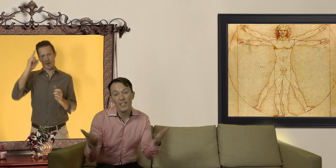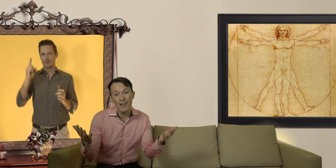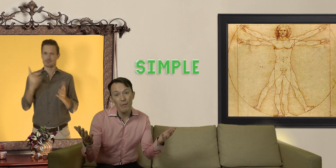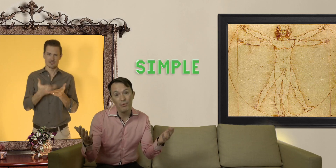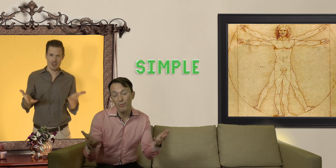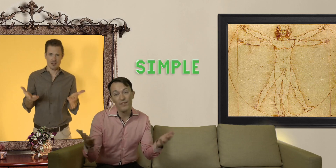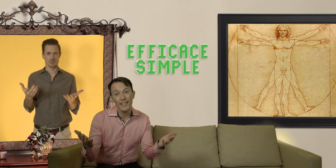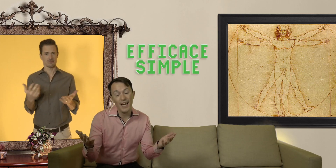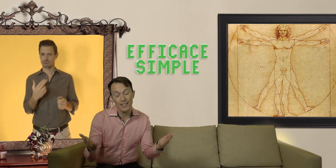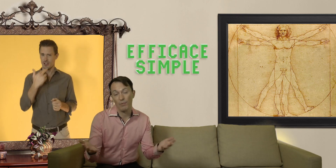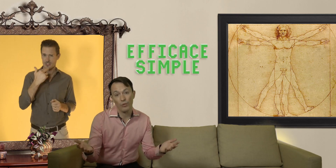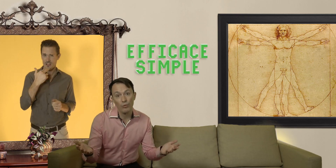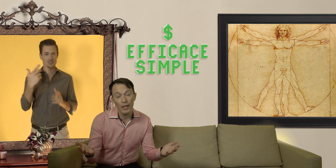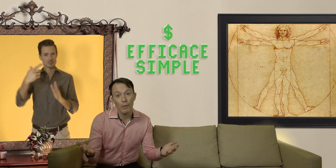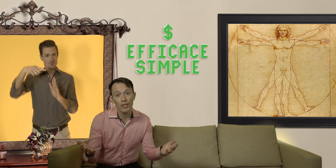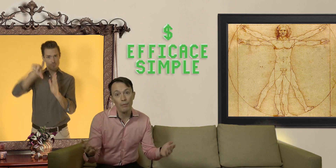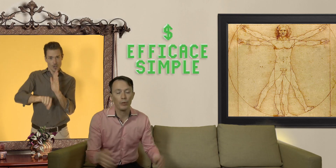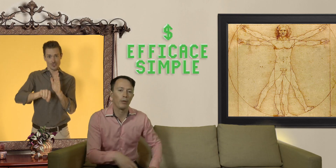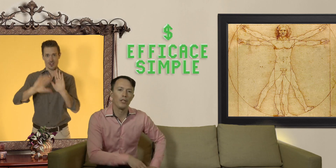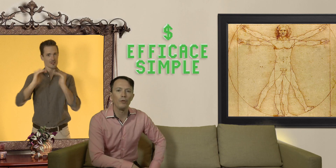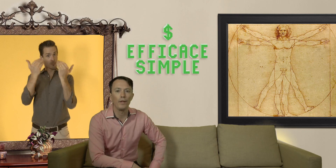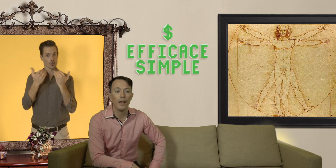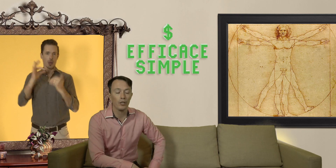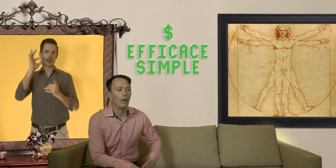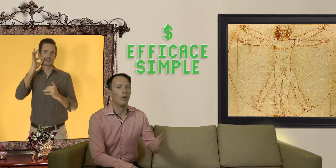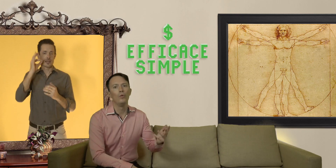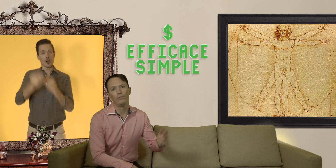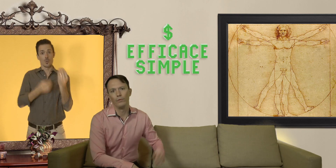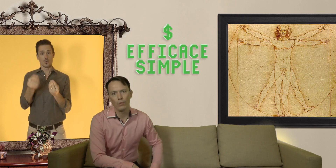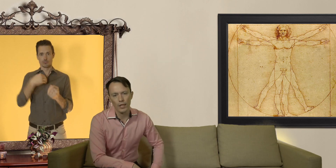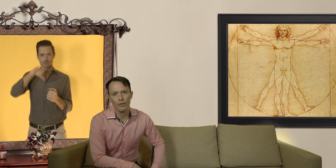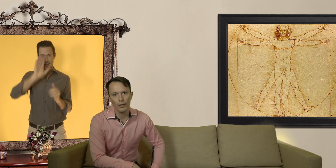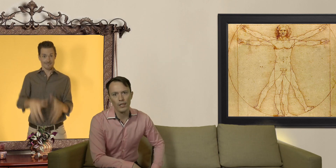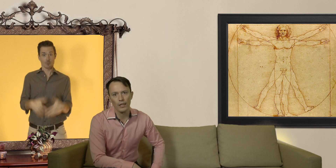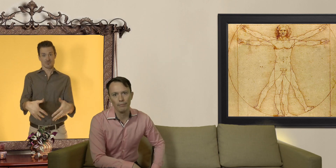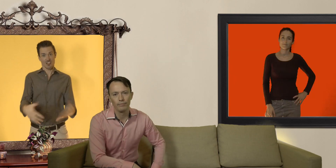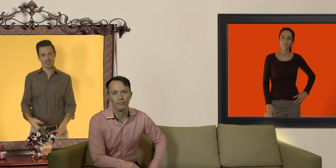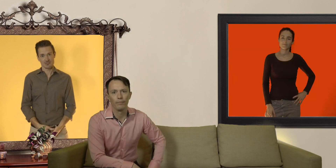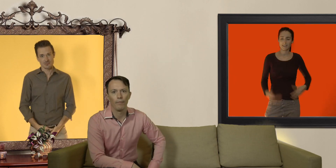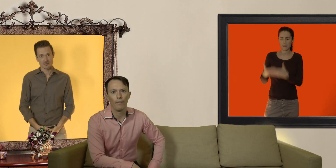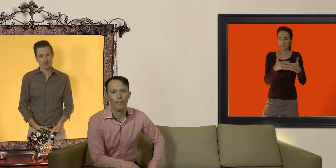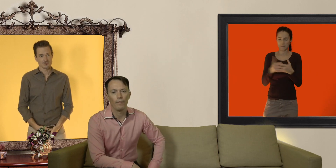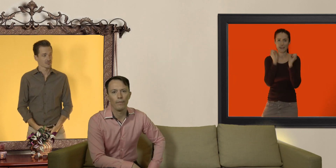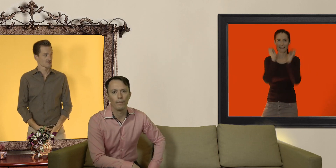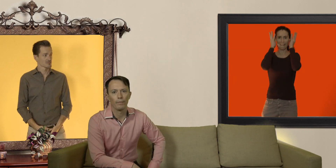le plus efficace, et puis surtout meilleur marché pour se protéger du VIH ou d'une grossesse non désirée. Beurk! les bébés !!!!